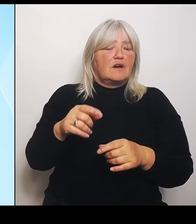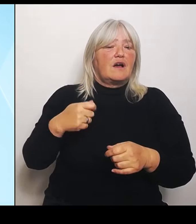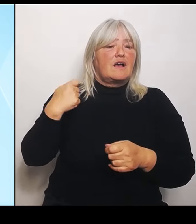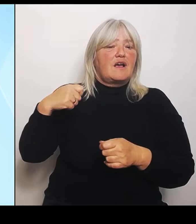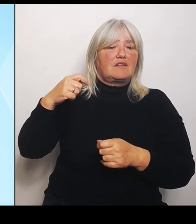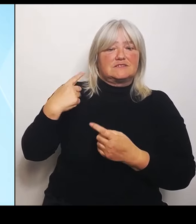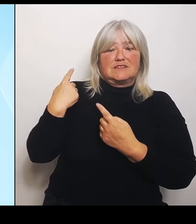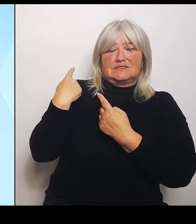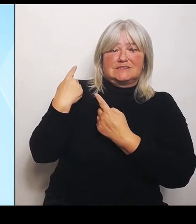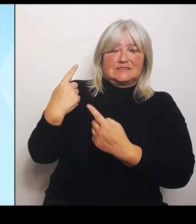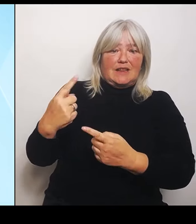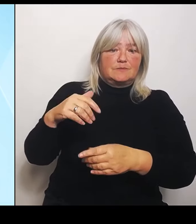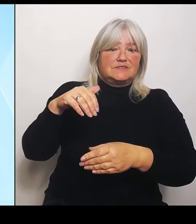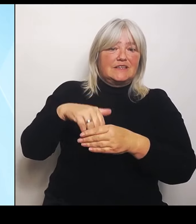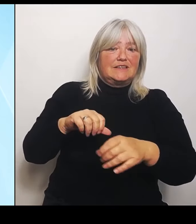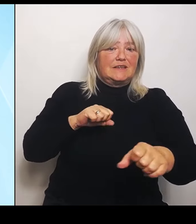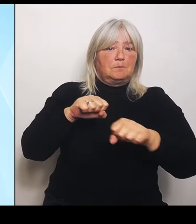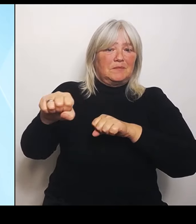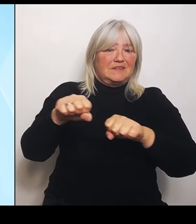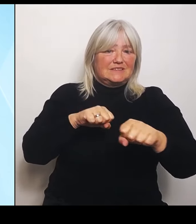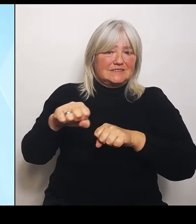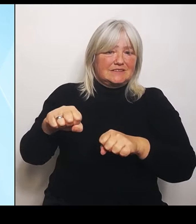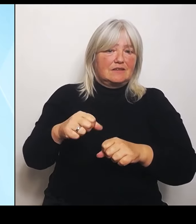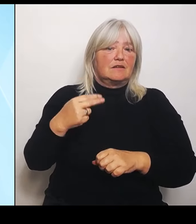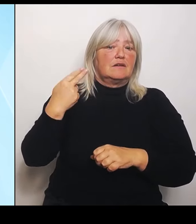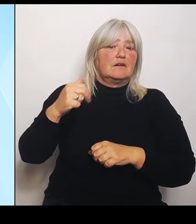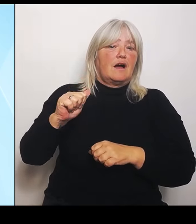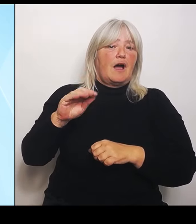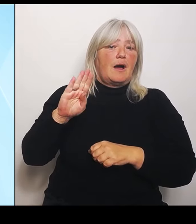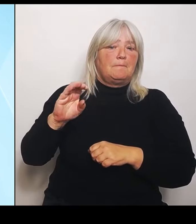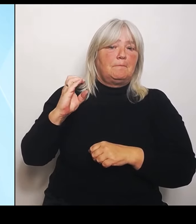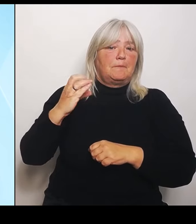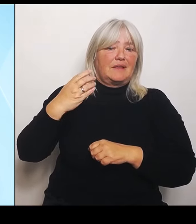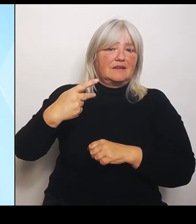Rot vor Ort waren, im Hochwassergebiet und alle möglichen